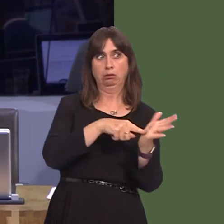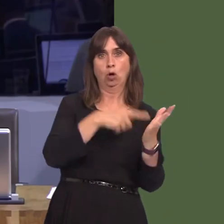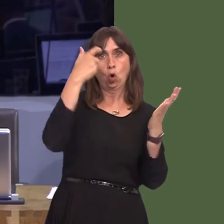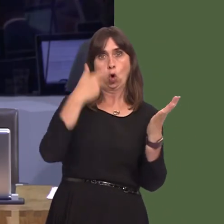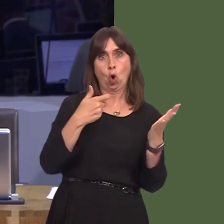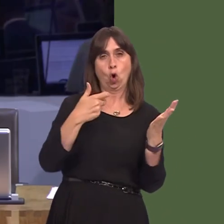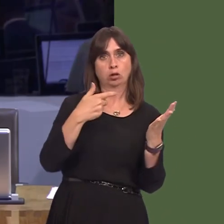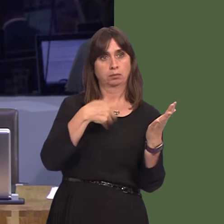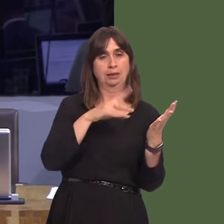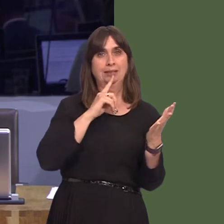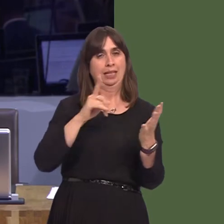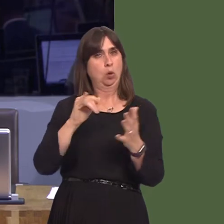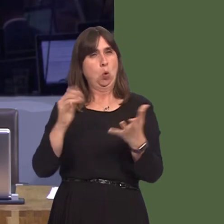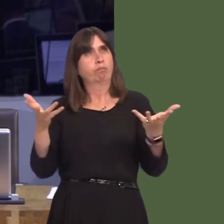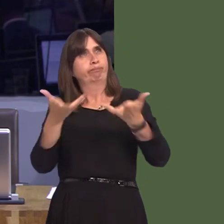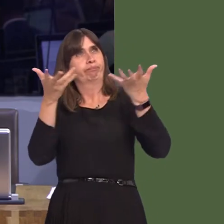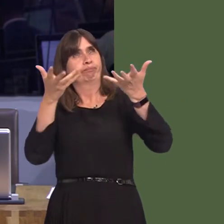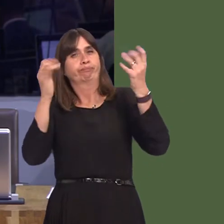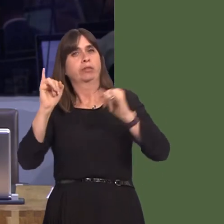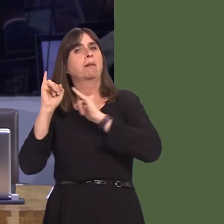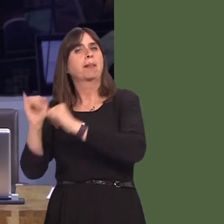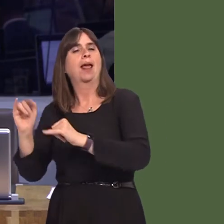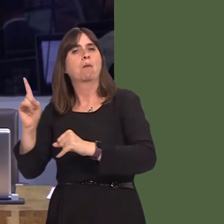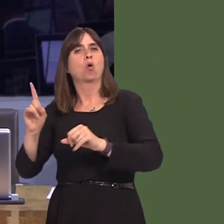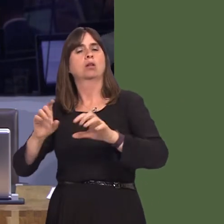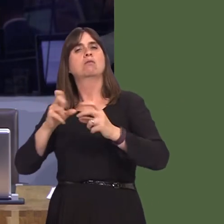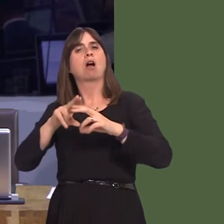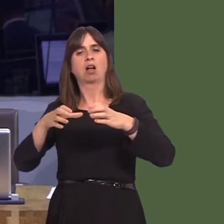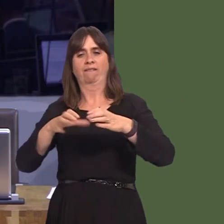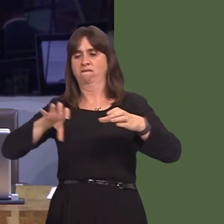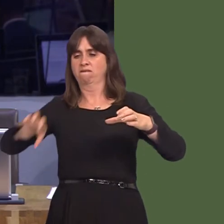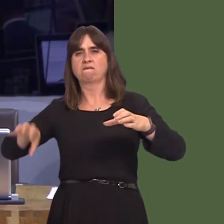casesóis major polluting plants on the outskirts of Cardiff. Aberthaw, for example, has been